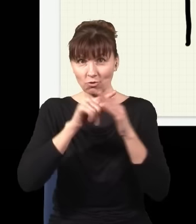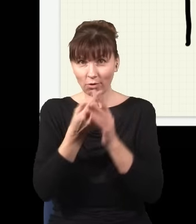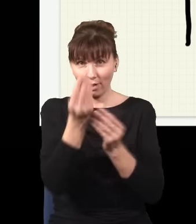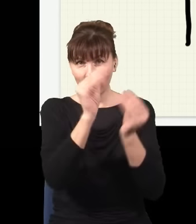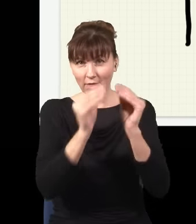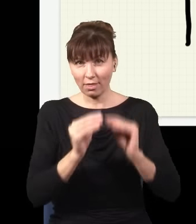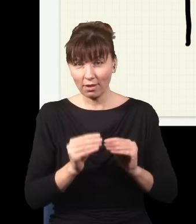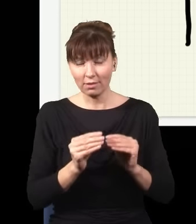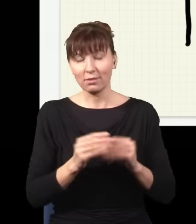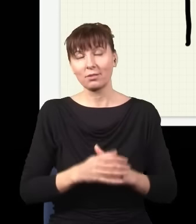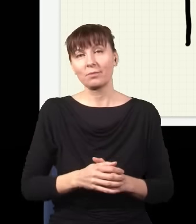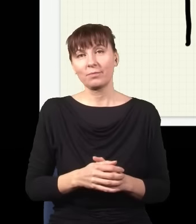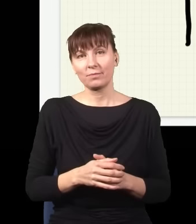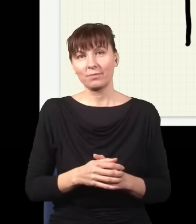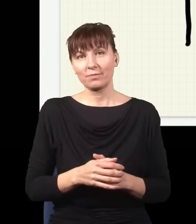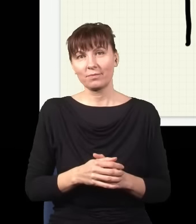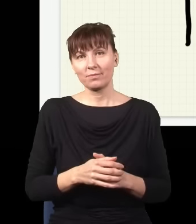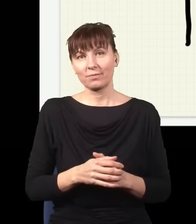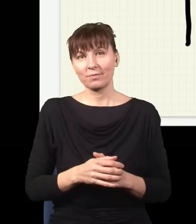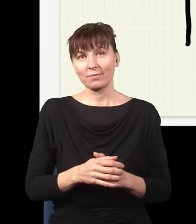wycinając coraz to więcej dziur, np.